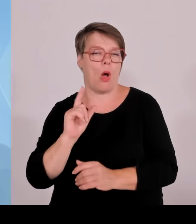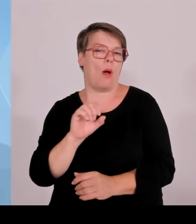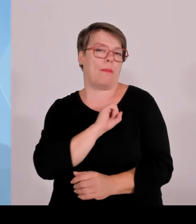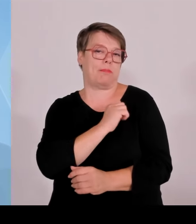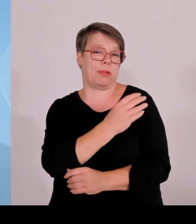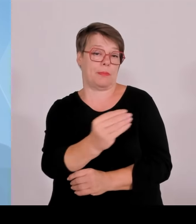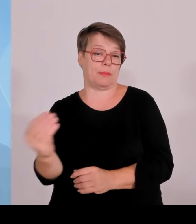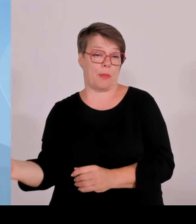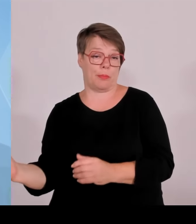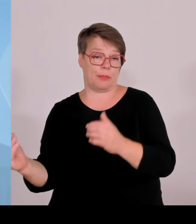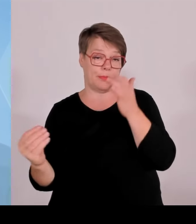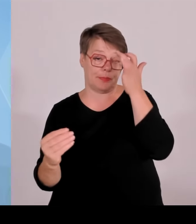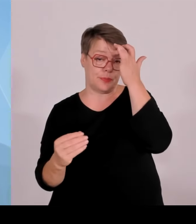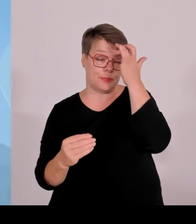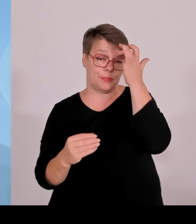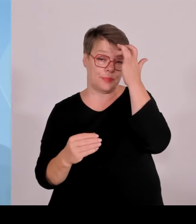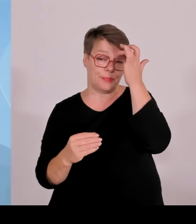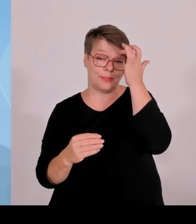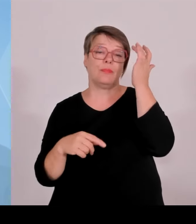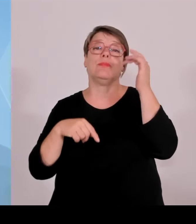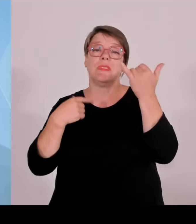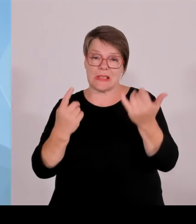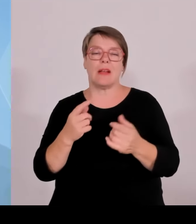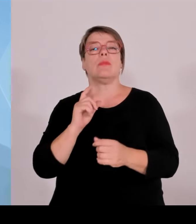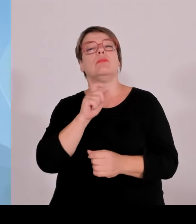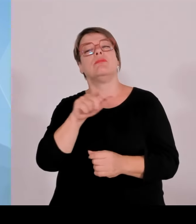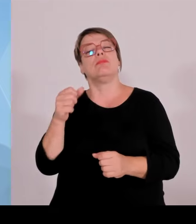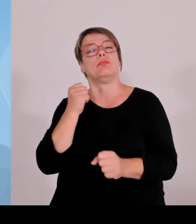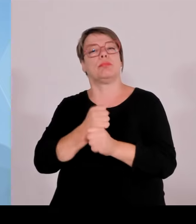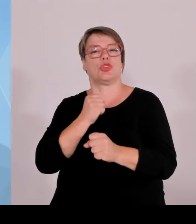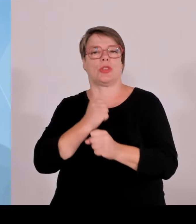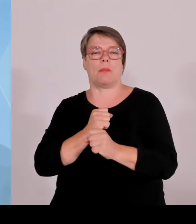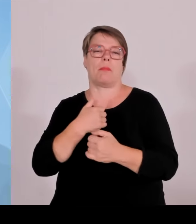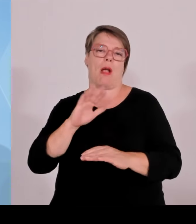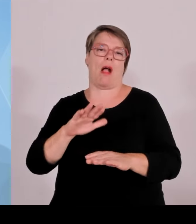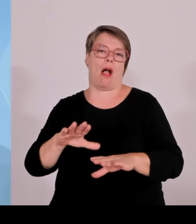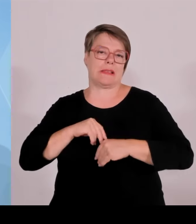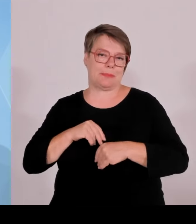Umweltminister, hat dann noch mitgeteilt, dass wir in Bayern